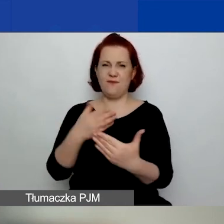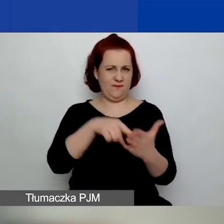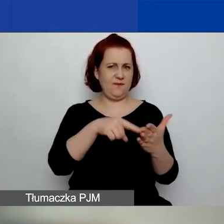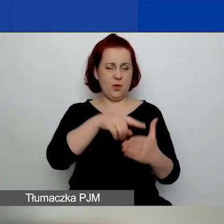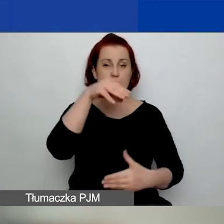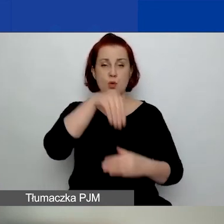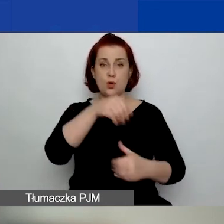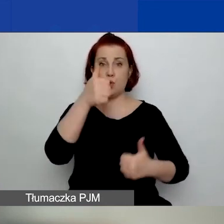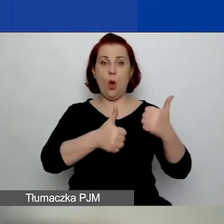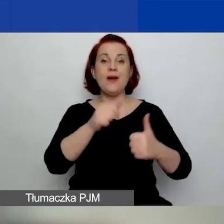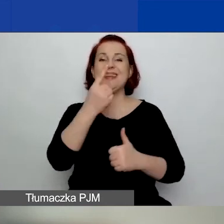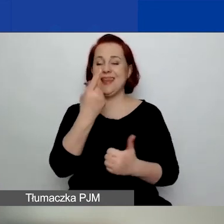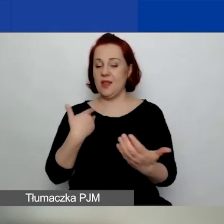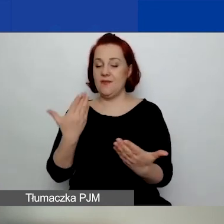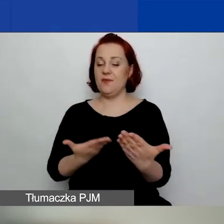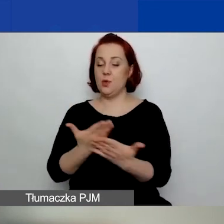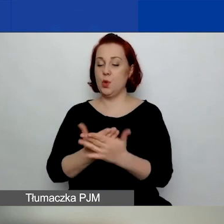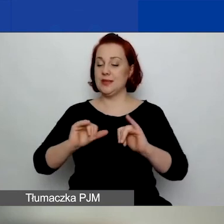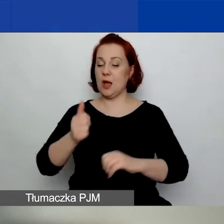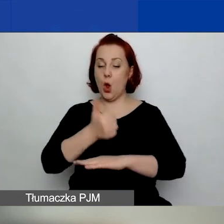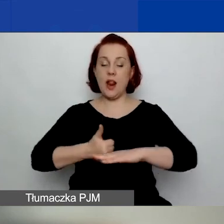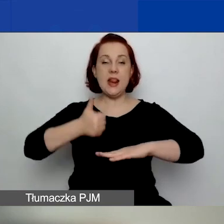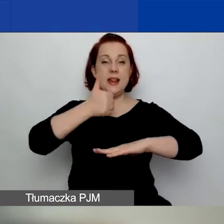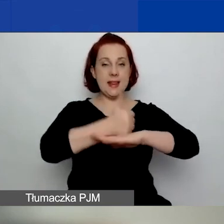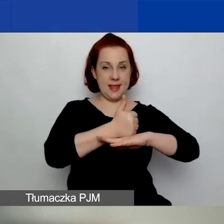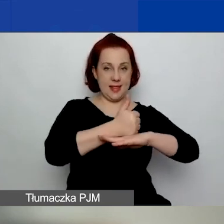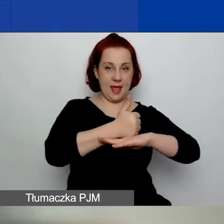jeden wniosek jako lider lub jako jedyny wnioskodawca.